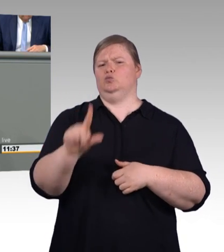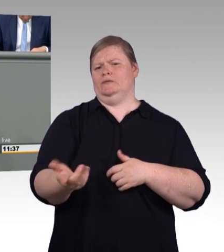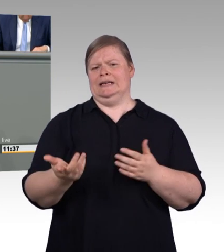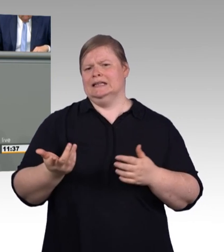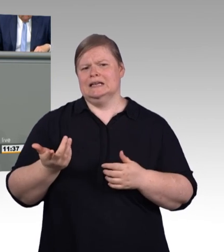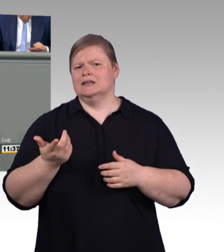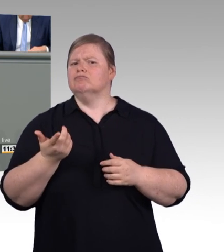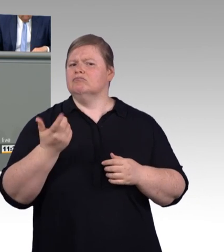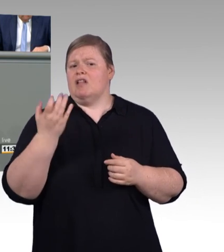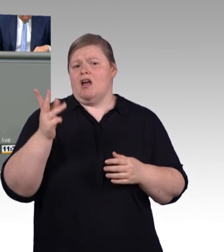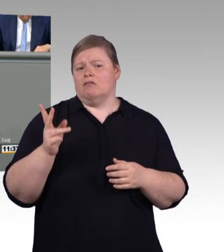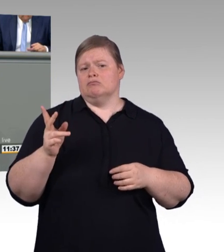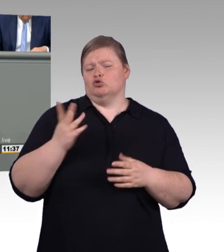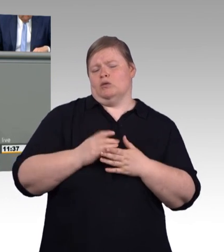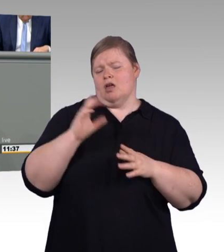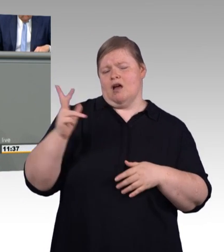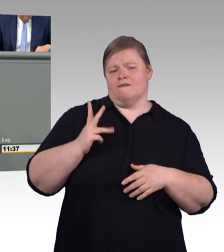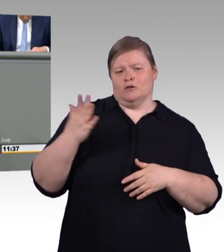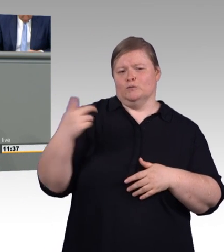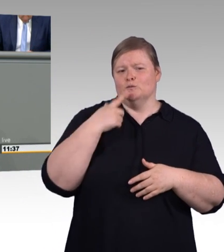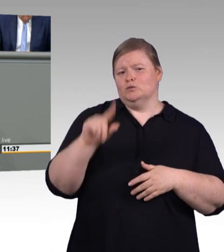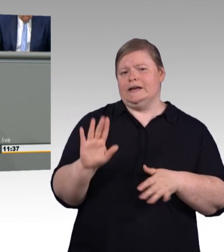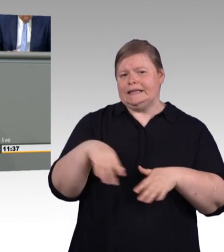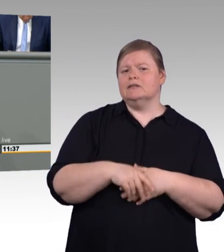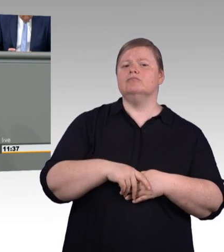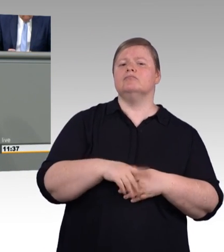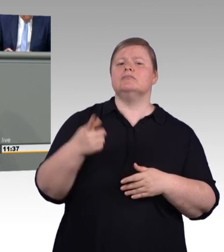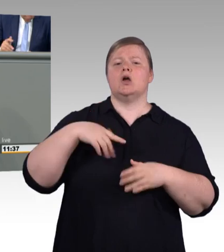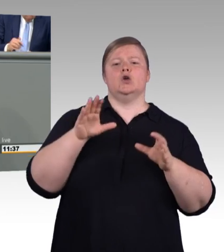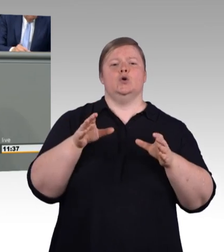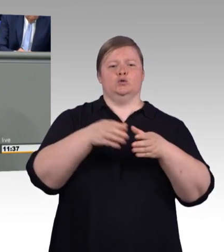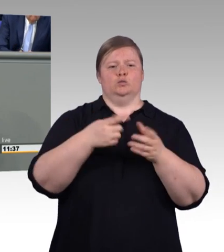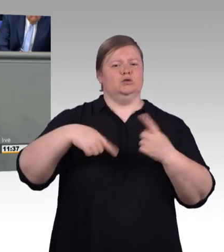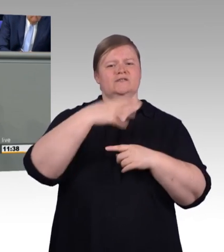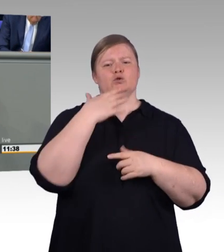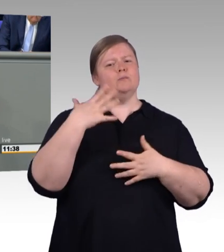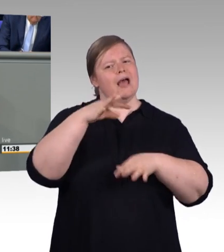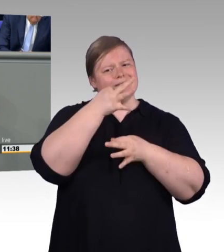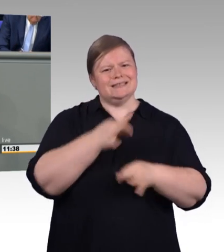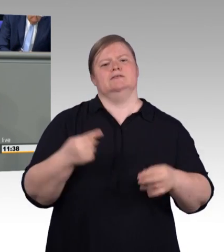Die Sache hat nur einen Haken: Es ist gar nicht das Geld der Bundesregierung, über das hier verfügt werden soll, sondern,